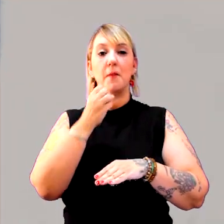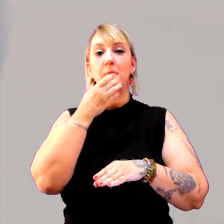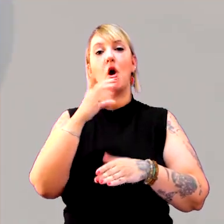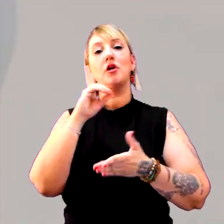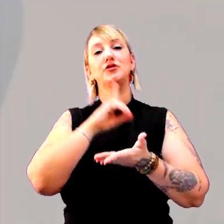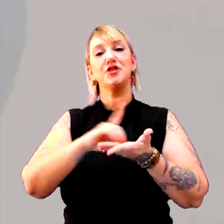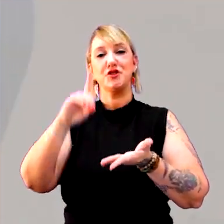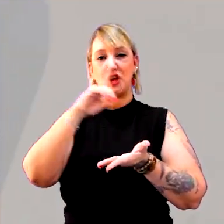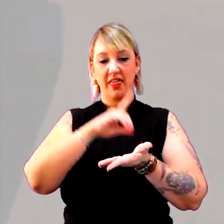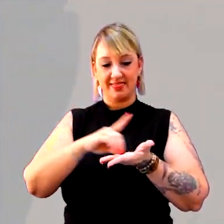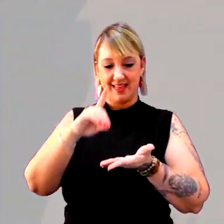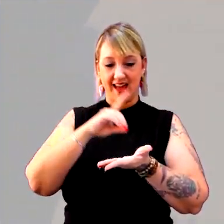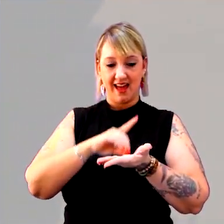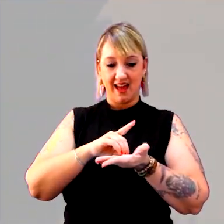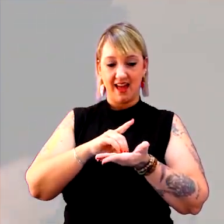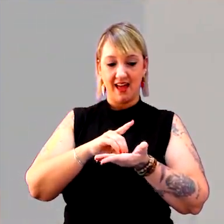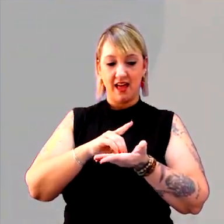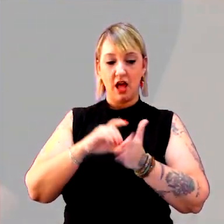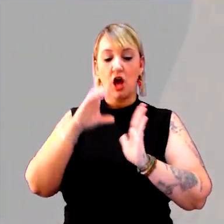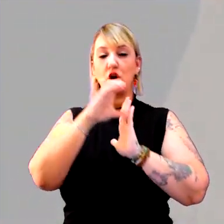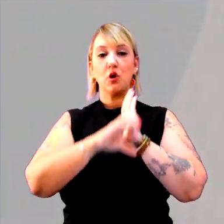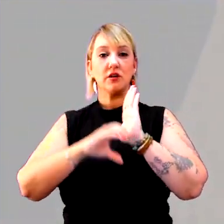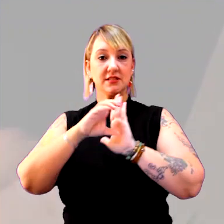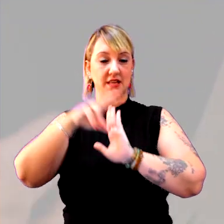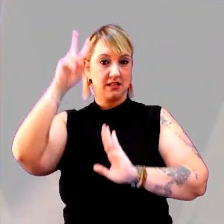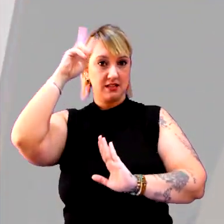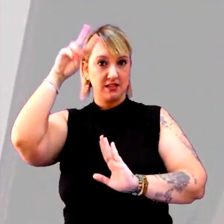"Dicionário de conceitos históricos", da editora Contexto.